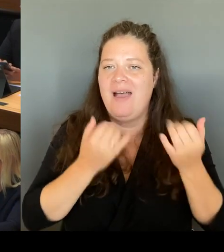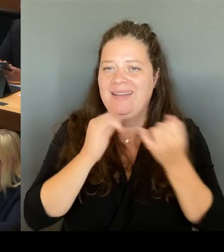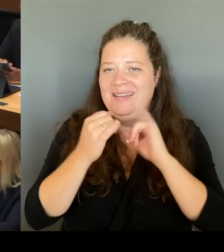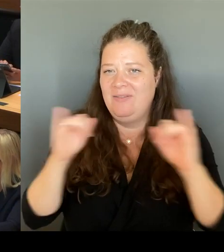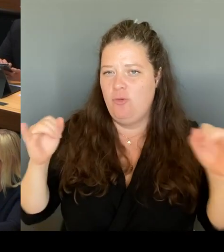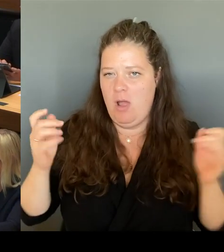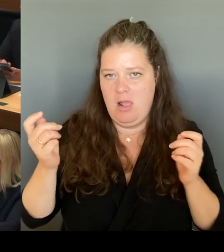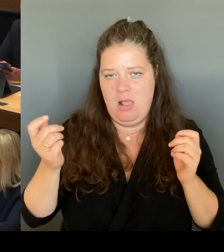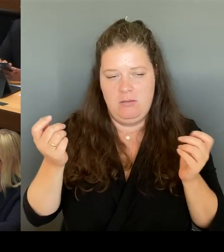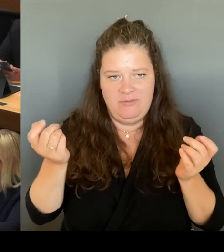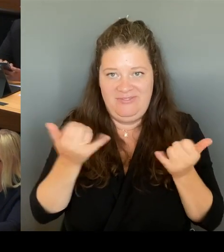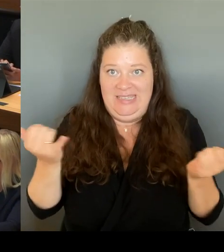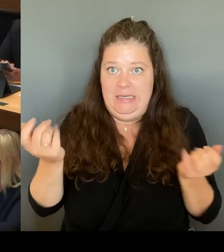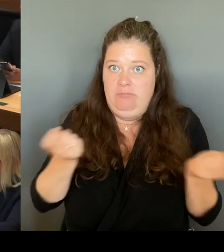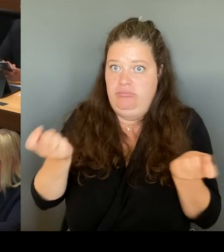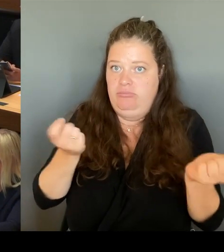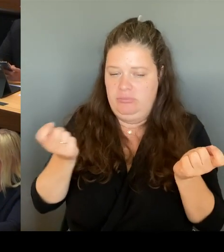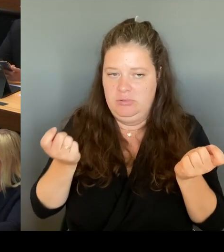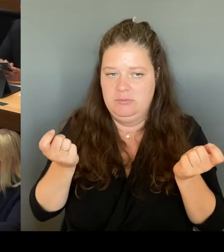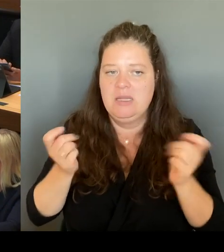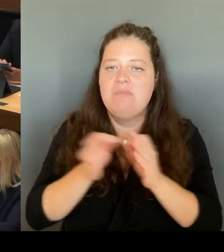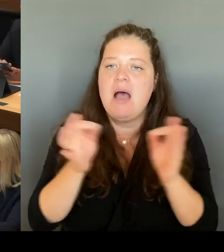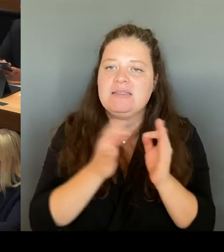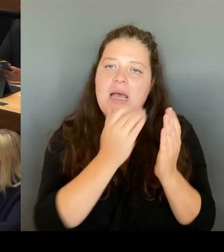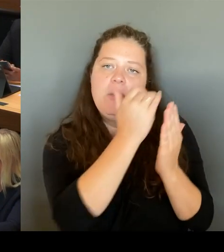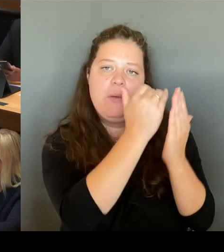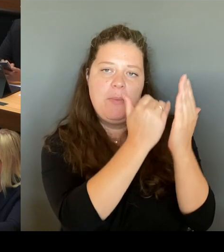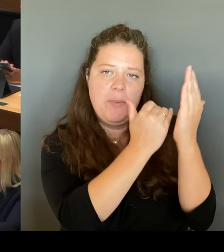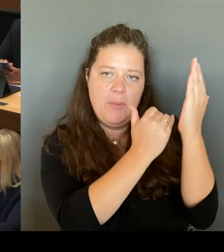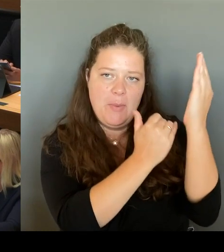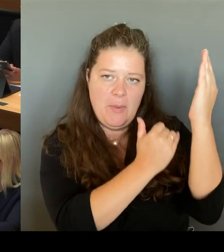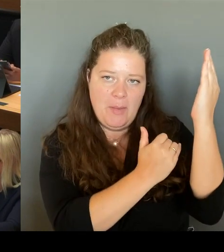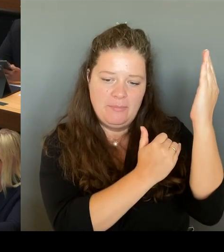dass Schulen in Rücksprache mit der zuständigen Schulaufsicht